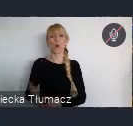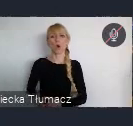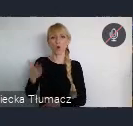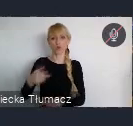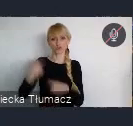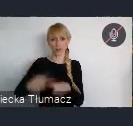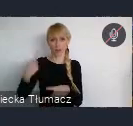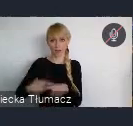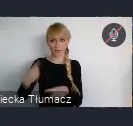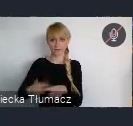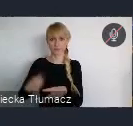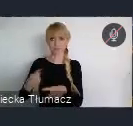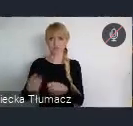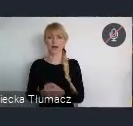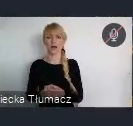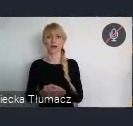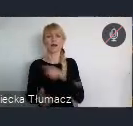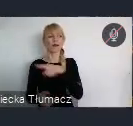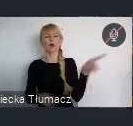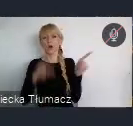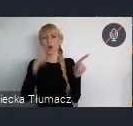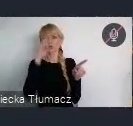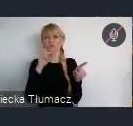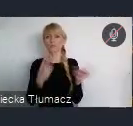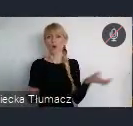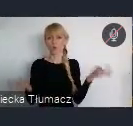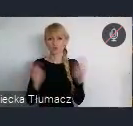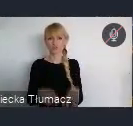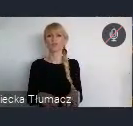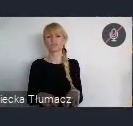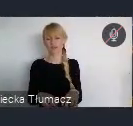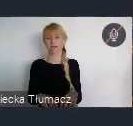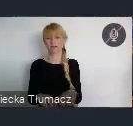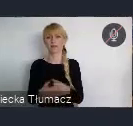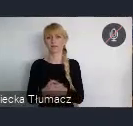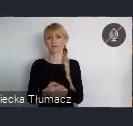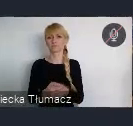Decyzji Ojców założycieli, którzy postanowili że swój biznes ulokują w Katowicach.